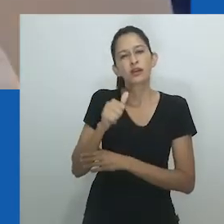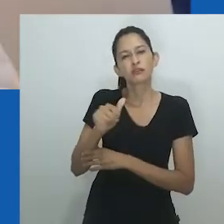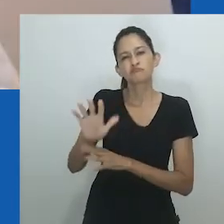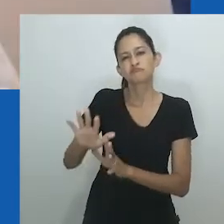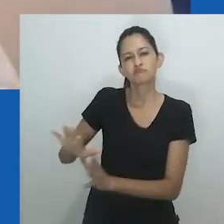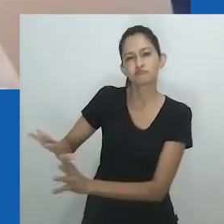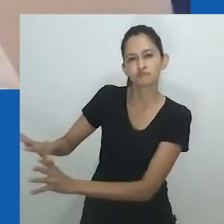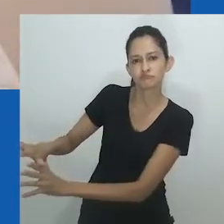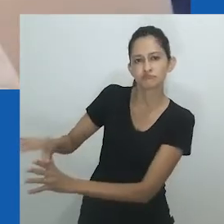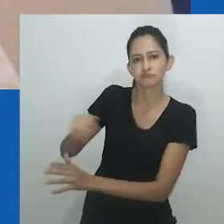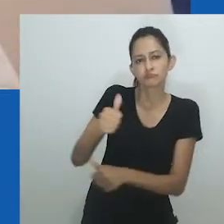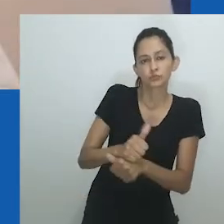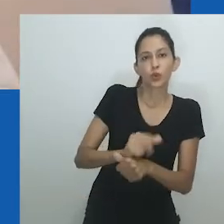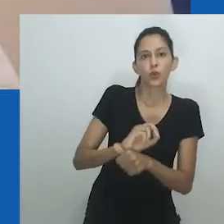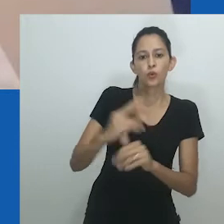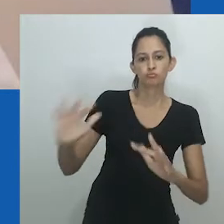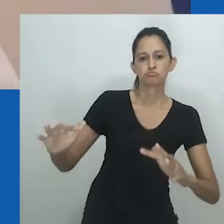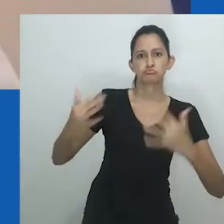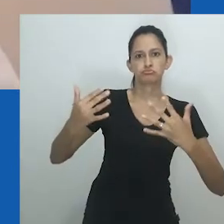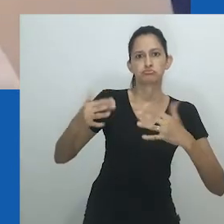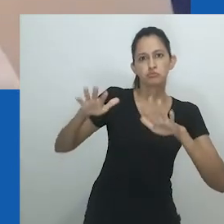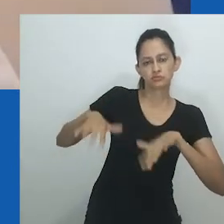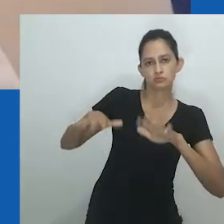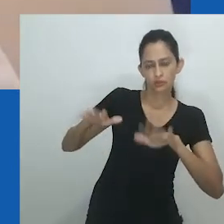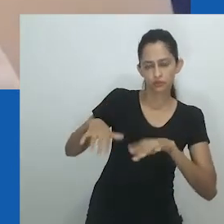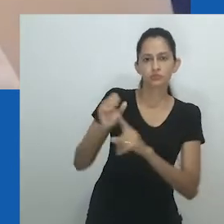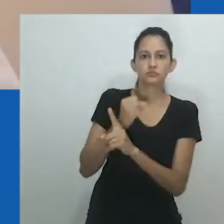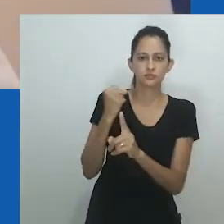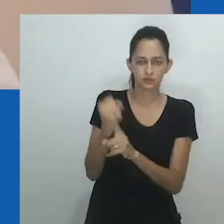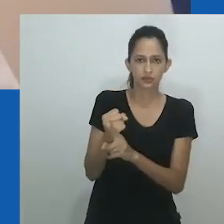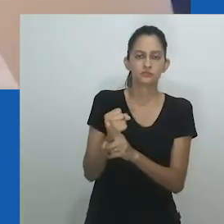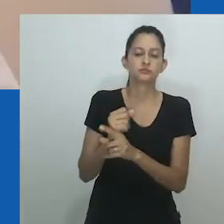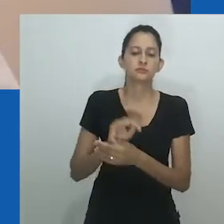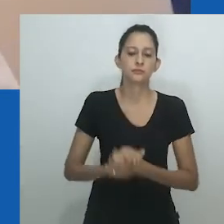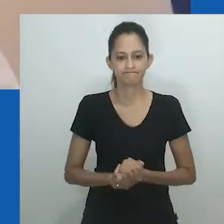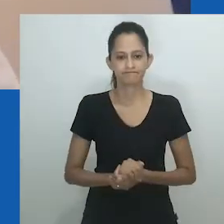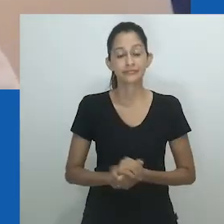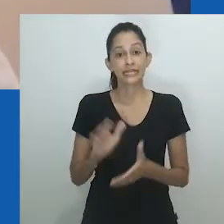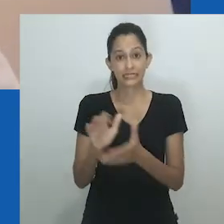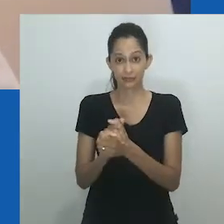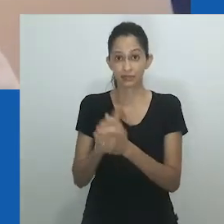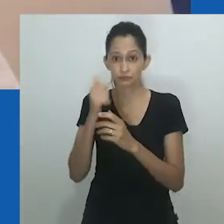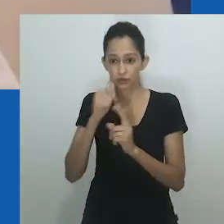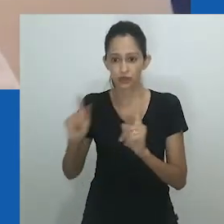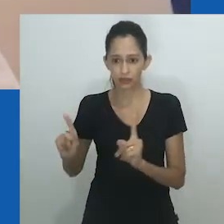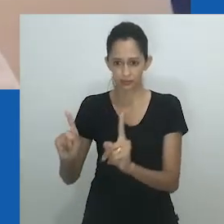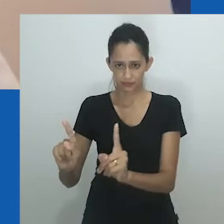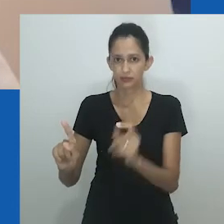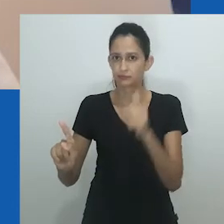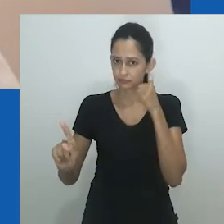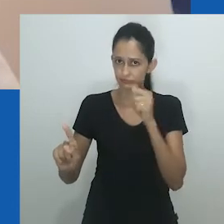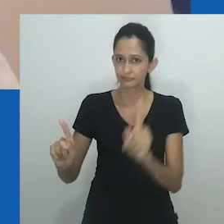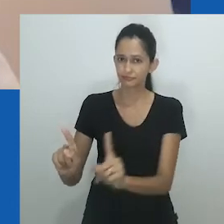Maridos femininos casam com o propósito de aumentar a linhagem, especialmente quando o marido feminino é estéril;